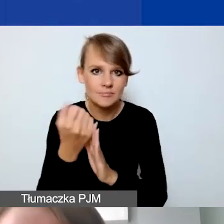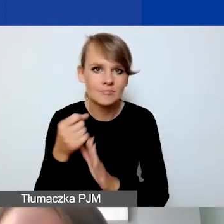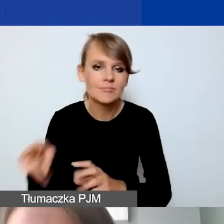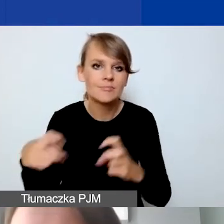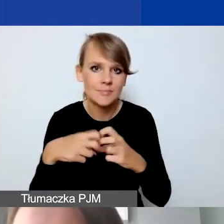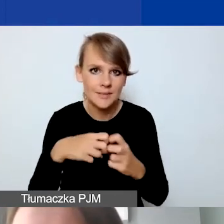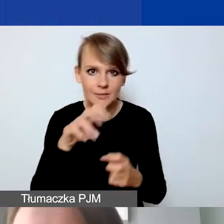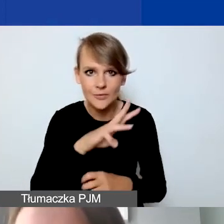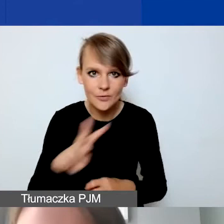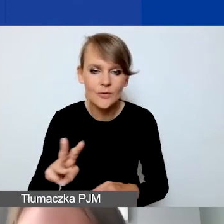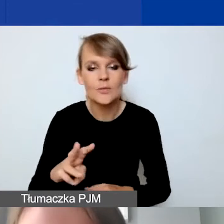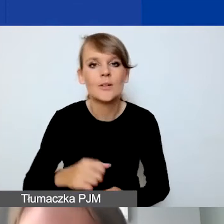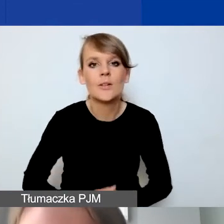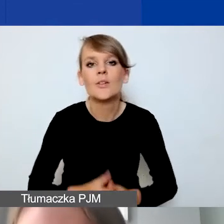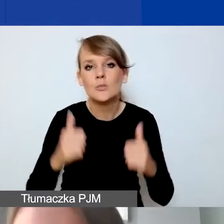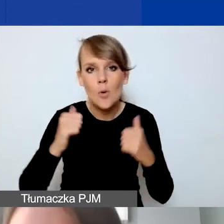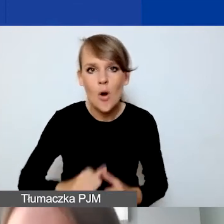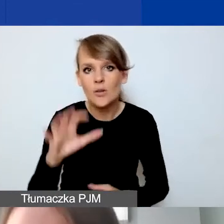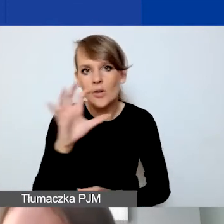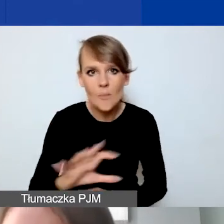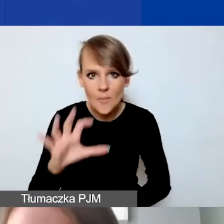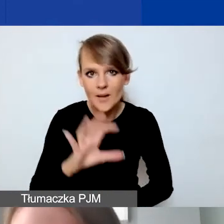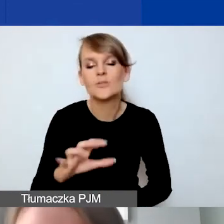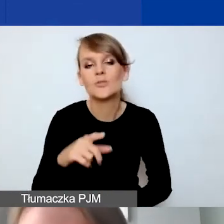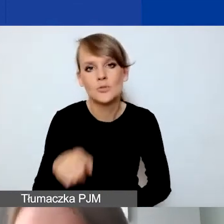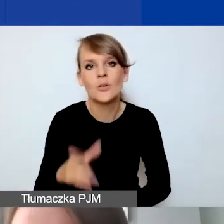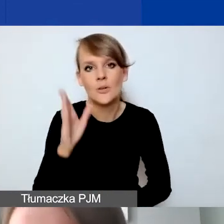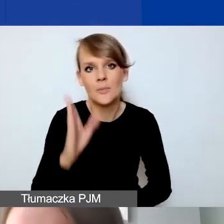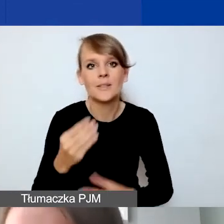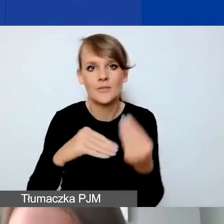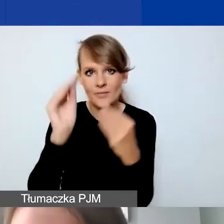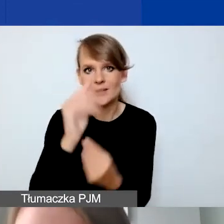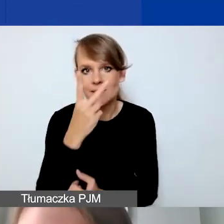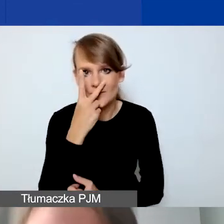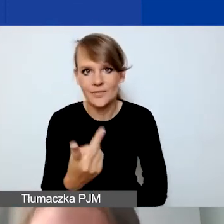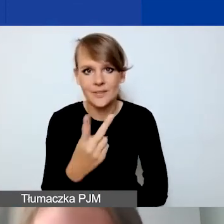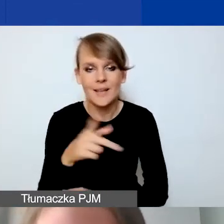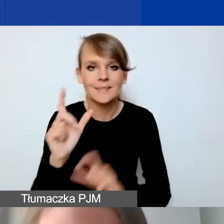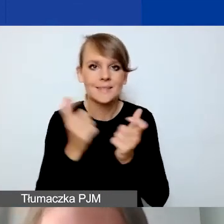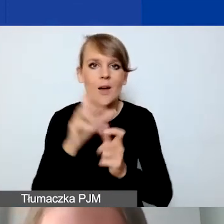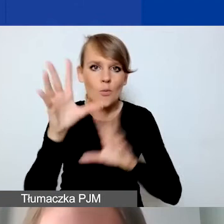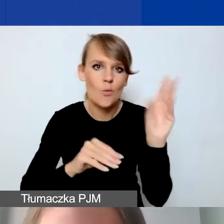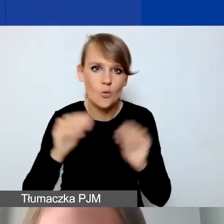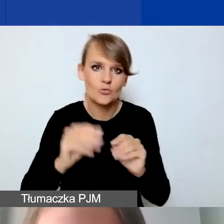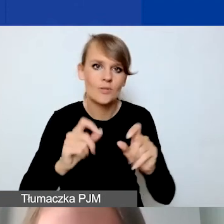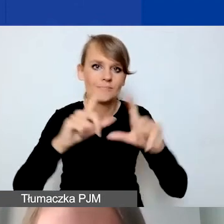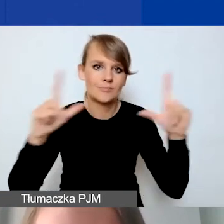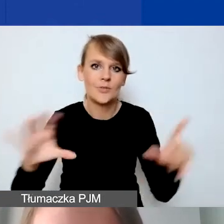na spokojnie przejrzeć. Wtedy to będzie bardziej widoczne, bo cały budżet będą państwo widzieć na własnym ekranie.